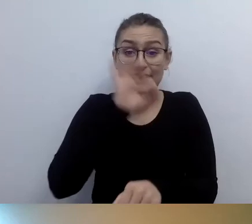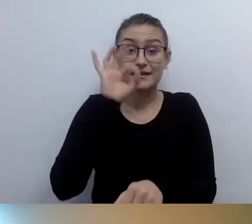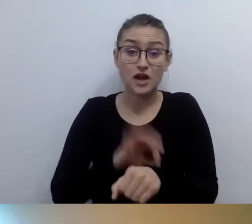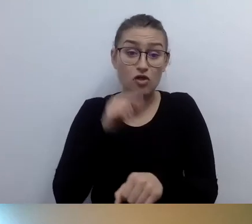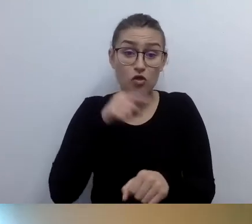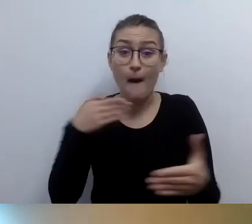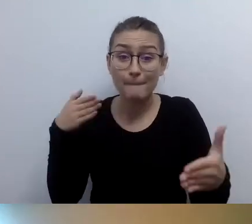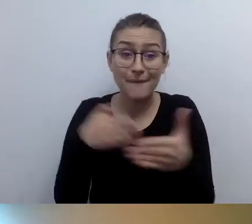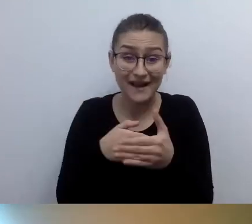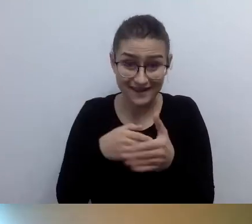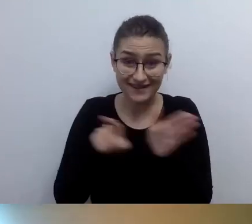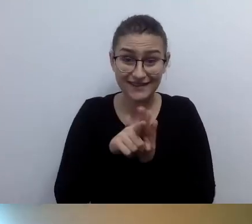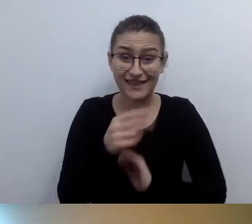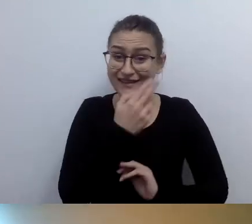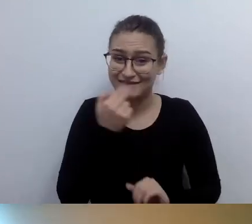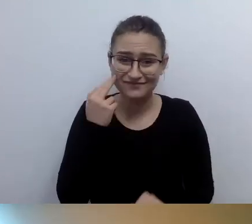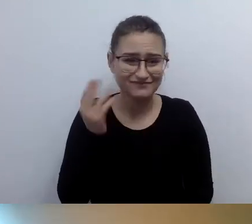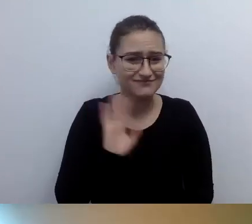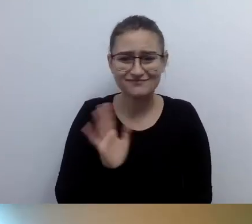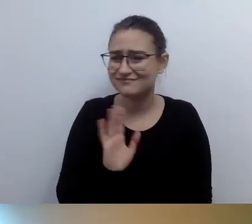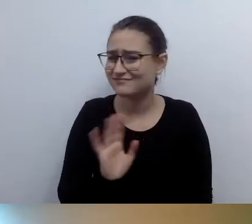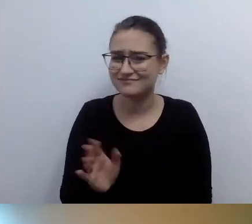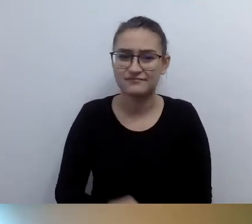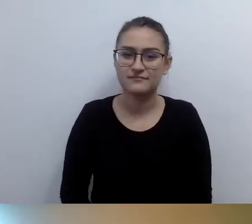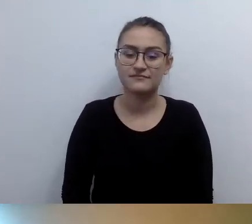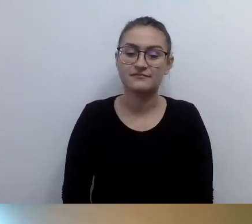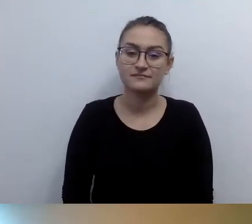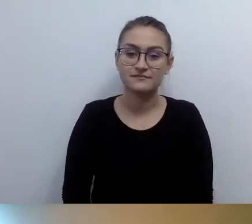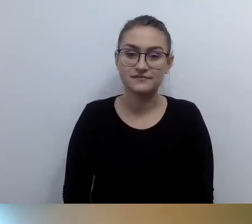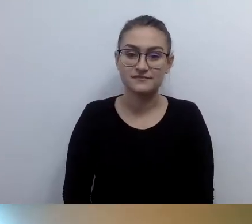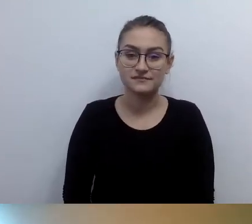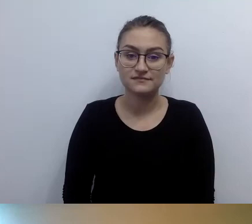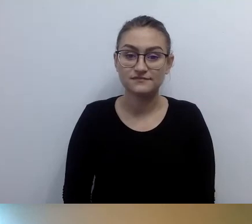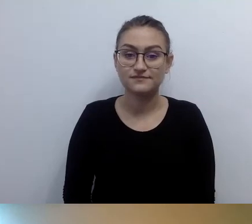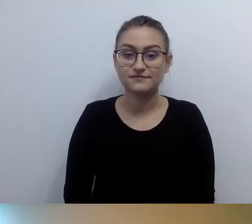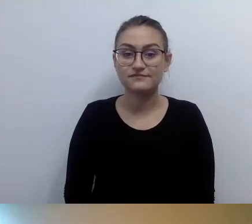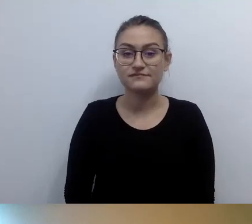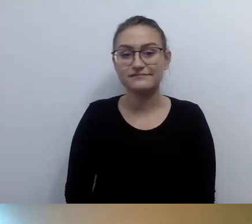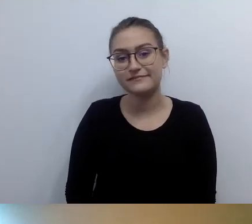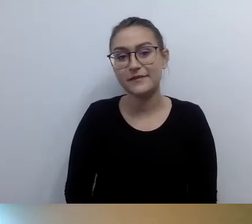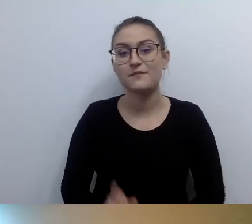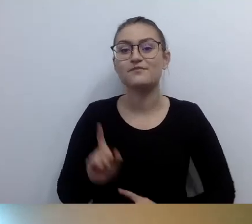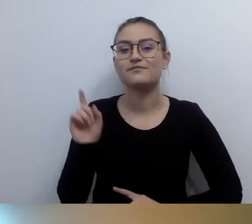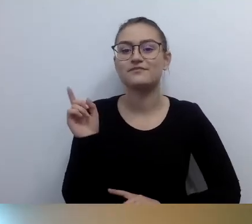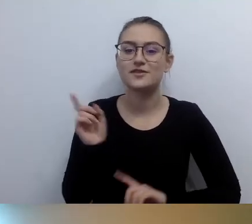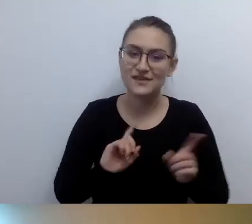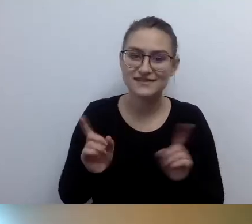Tyle że nie zawsze jesteśmy tego świadomi. W związku z tym pytanie jest znakomite.